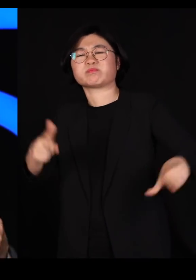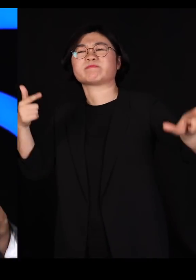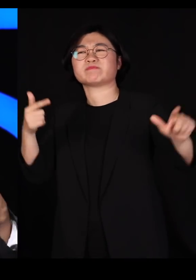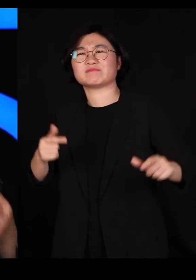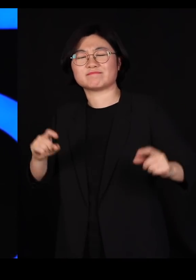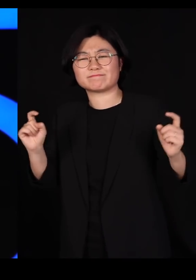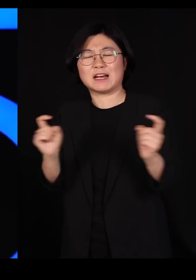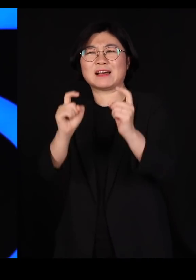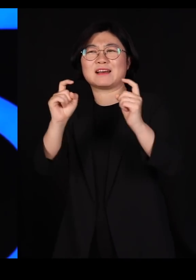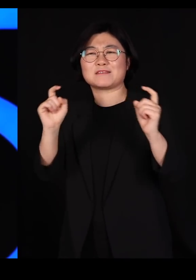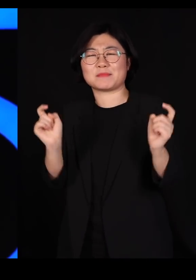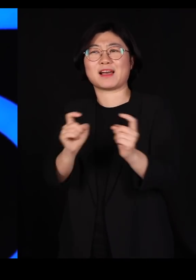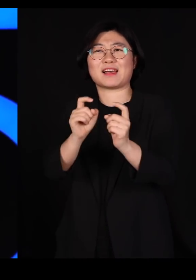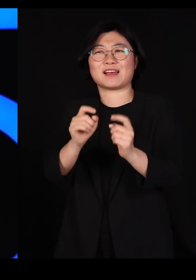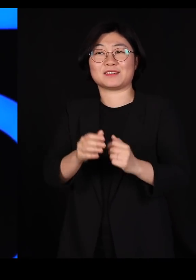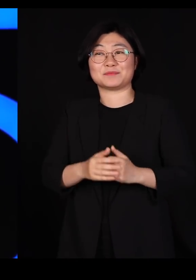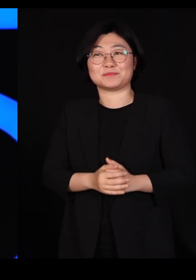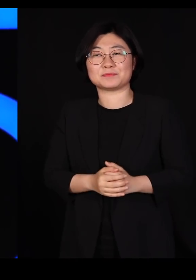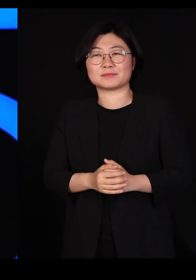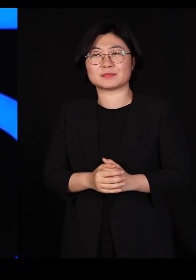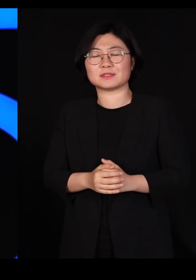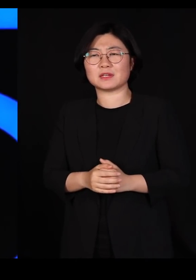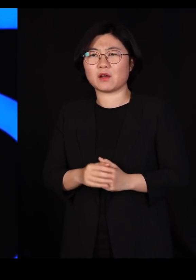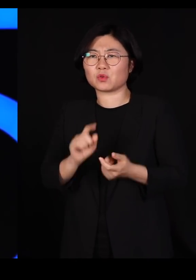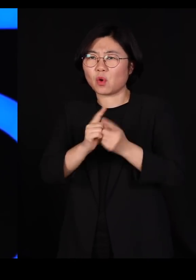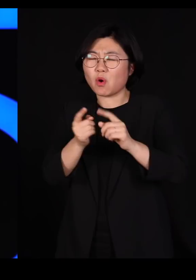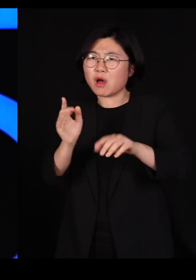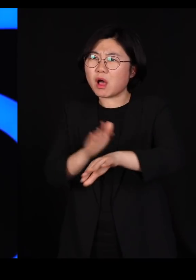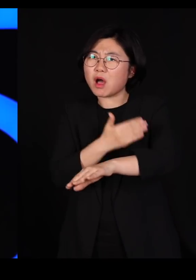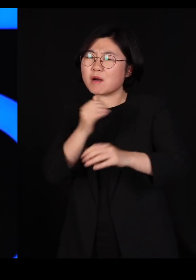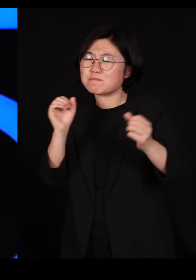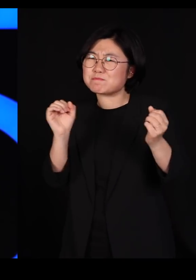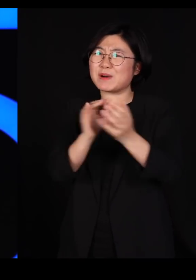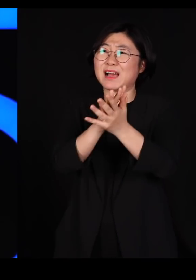이런 곳에서 어쩌다가 잘못 부딪쳤는데